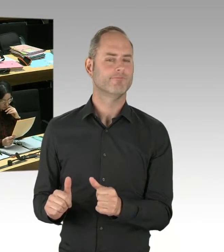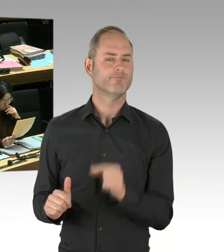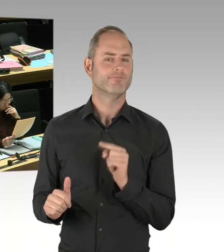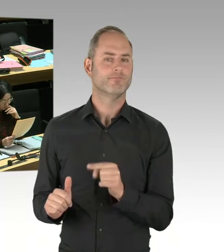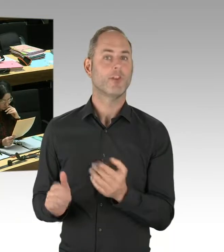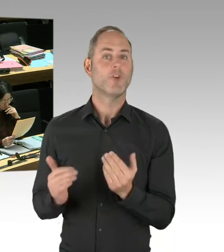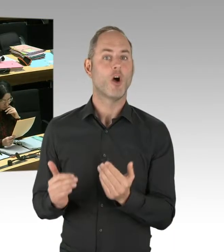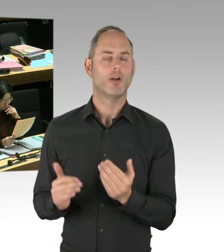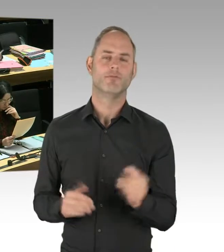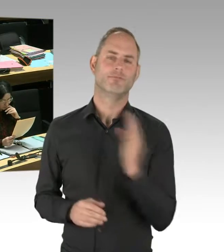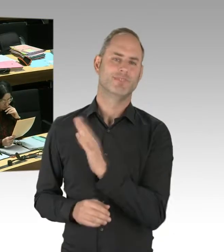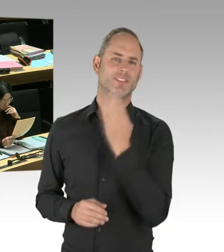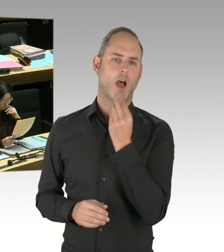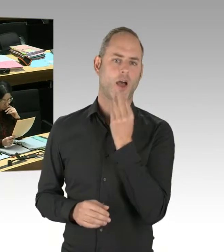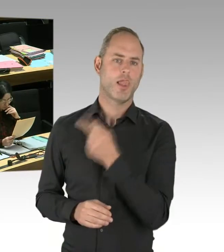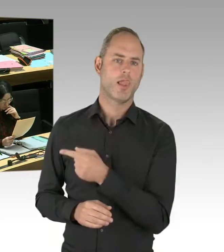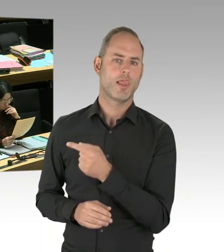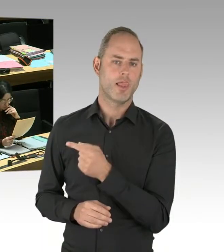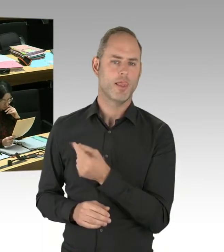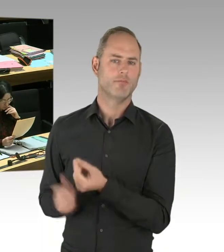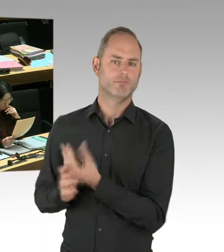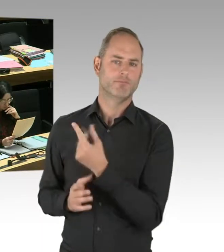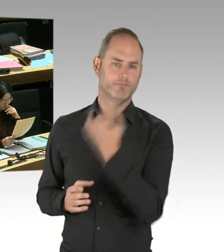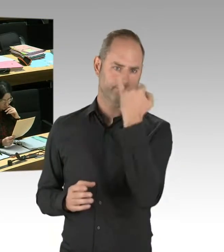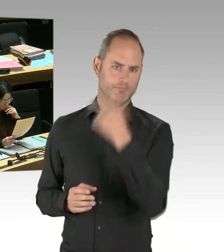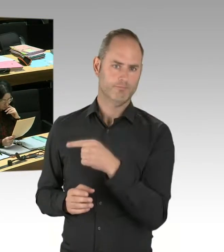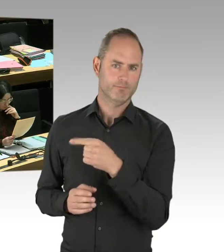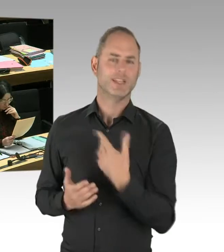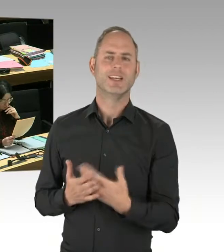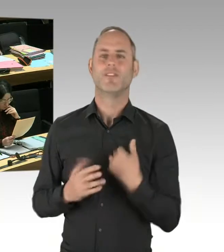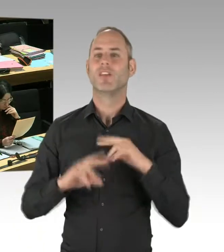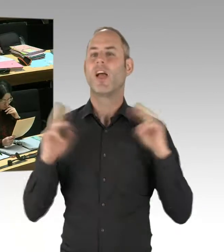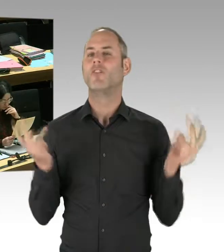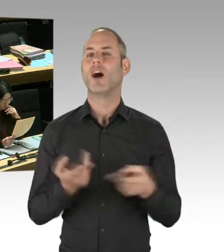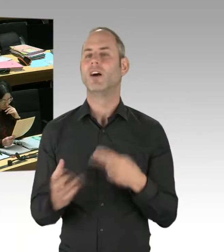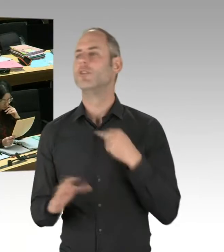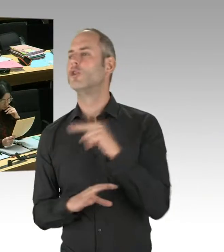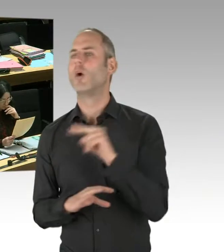Und auch in Jerusalem ist es so, dass die Experten, also nicht die israelische Regierung, das wissen Sie ja,